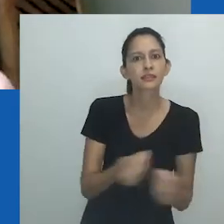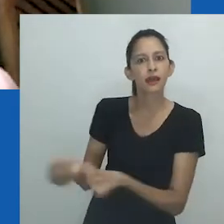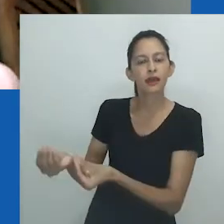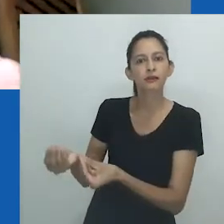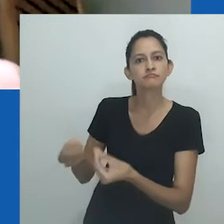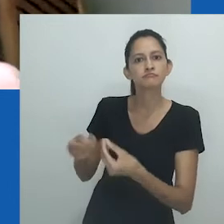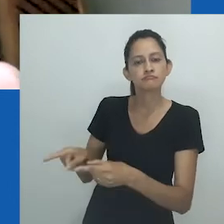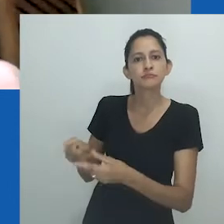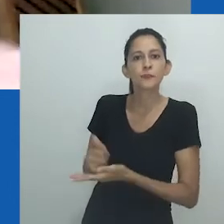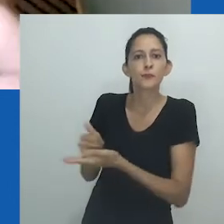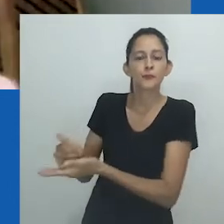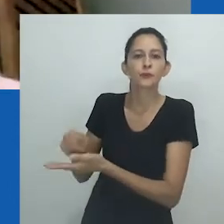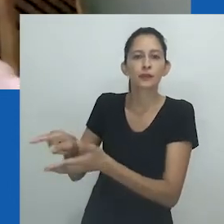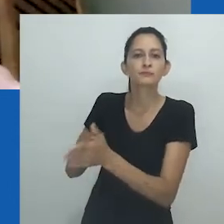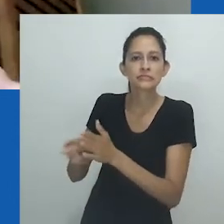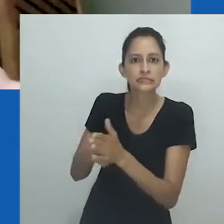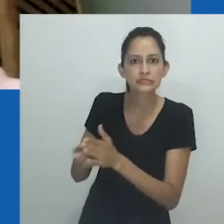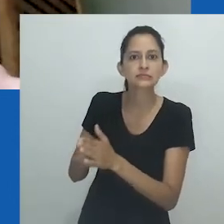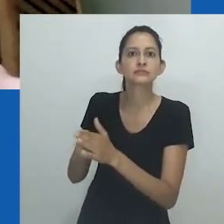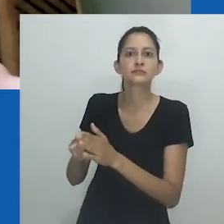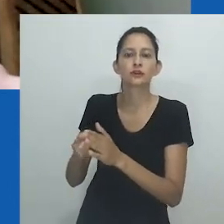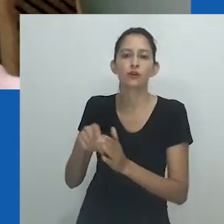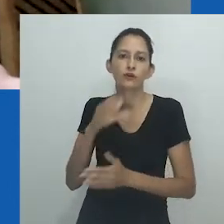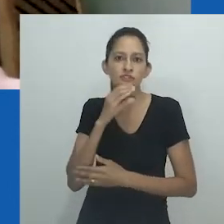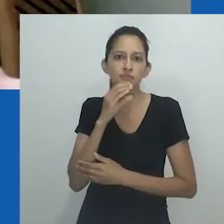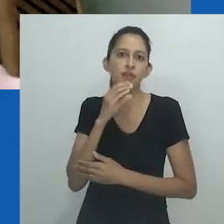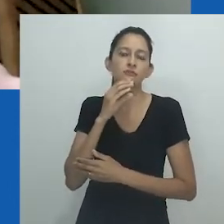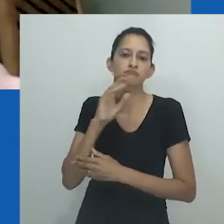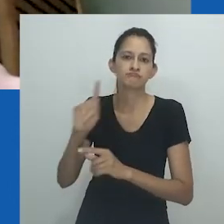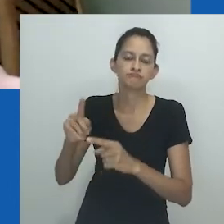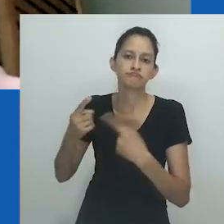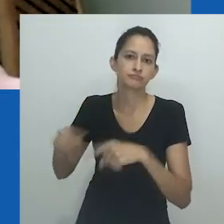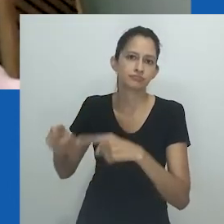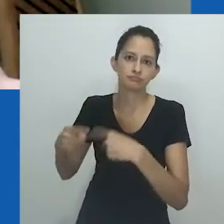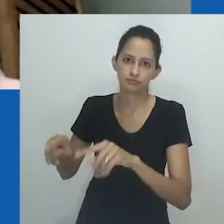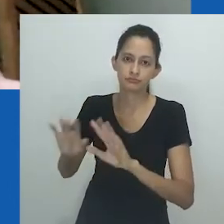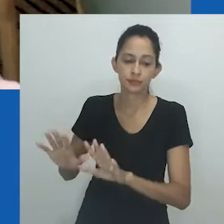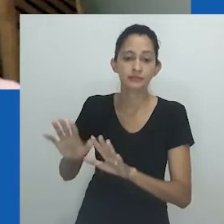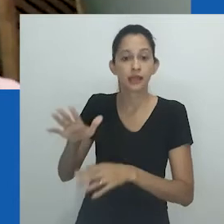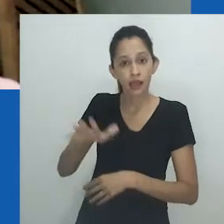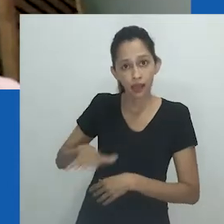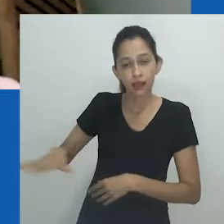dando um léxico para o engajamento articulado a uma produção de um conhecimento sempre desafiador.